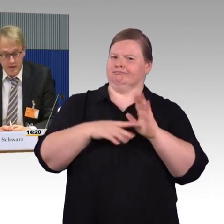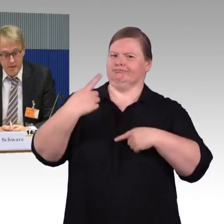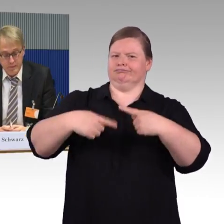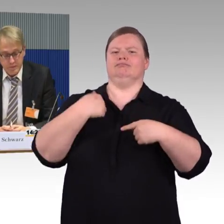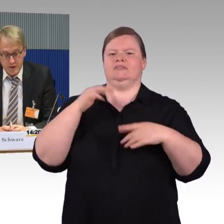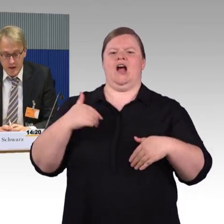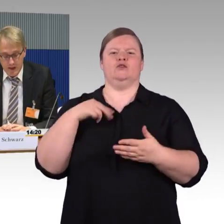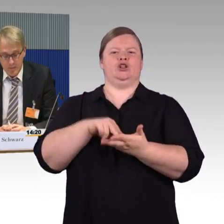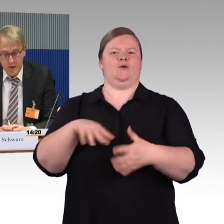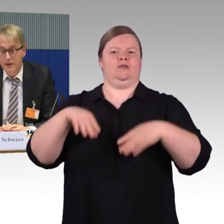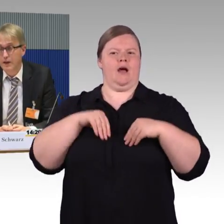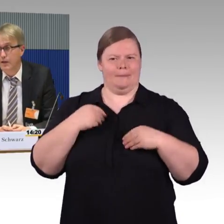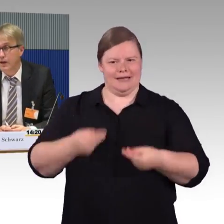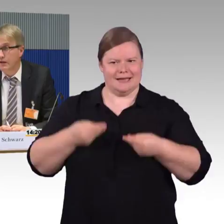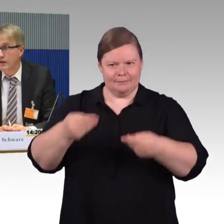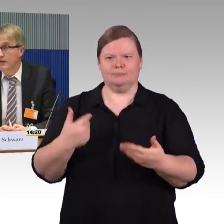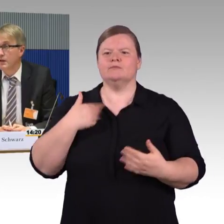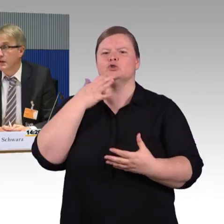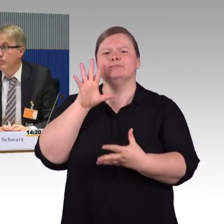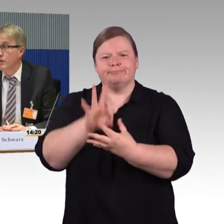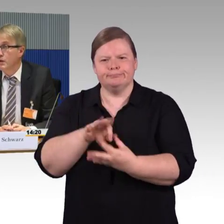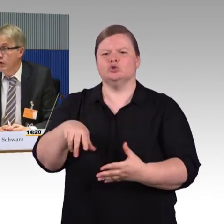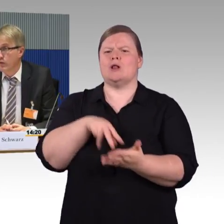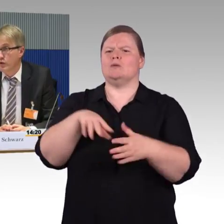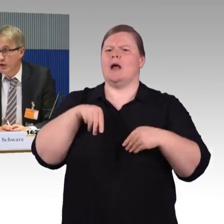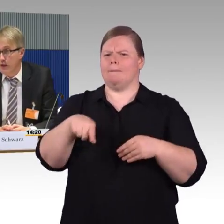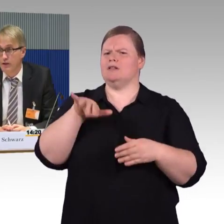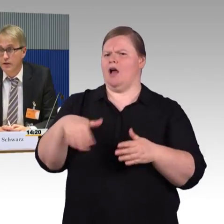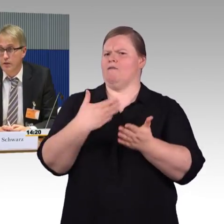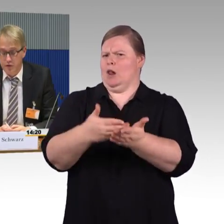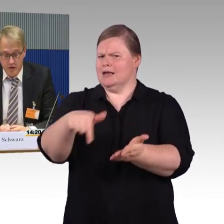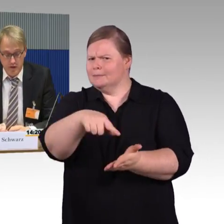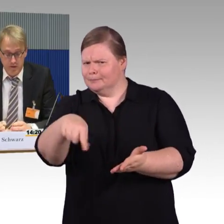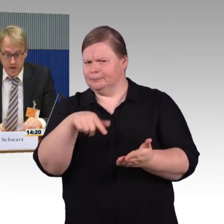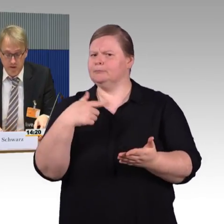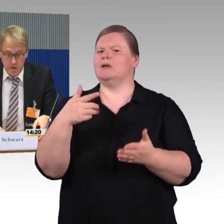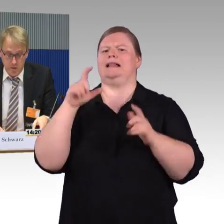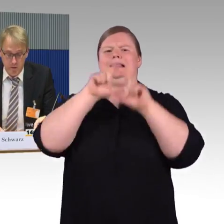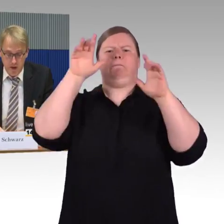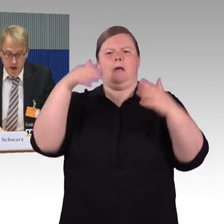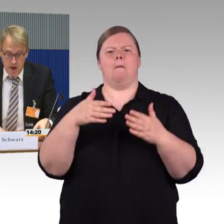die innerhalb der Reisekette irgendwo gestrandet sind und nicht weiter kommen.